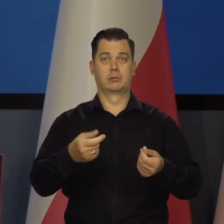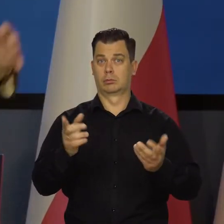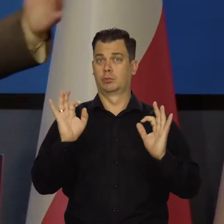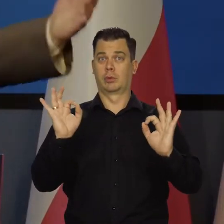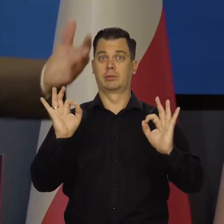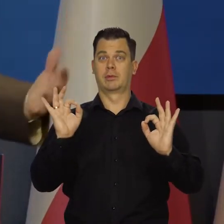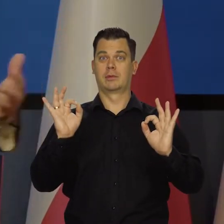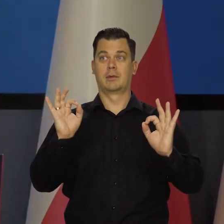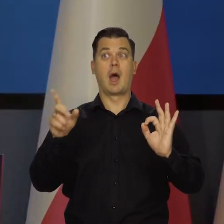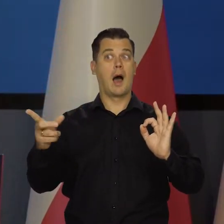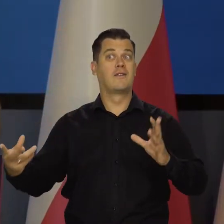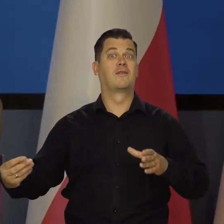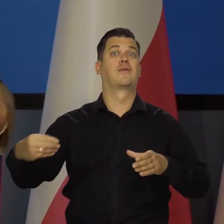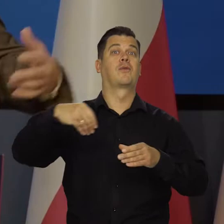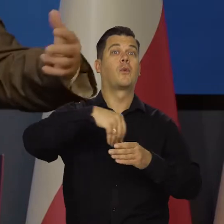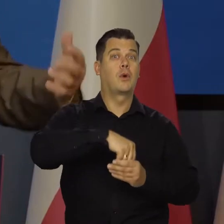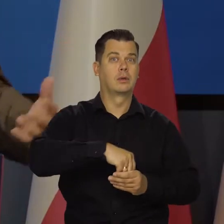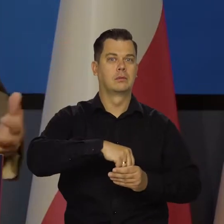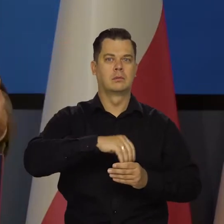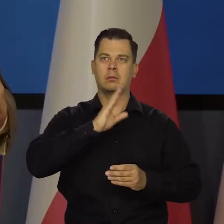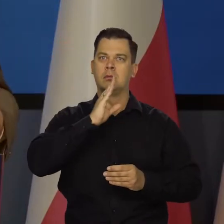No, ale my wchłonęliśmy ich. Nasz rynek jest tak chłonny.